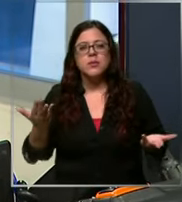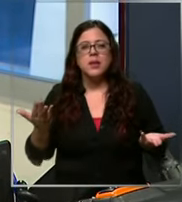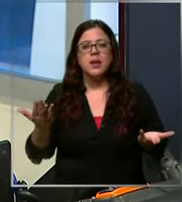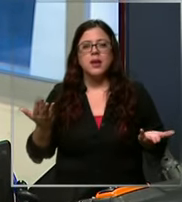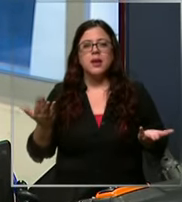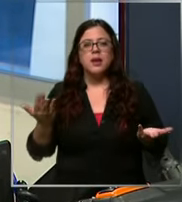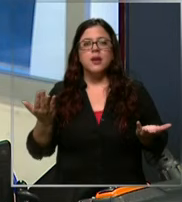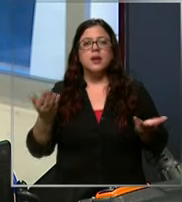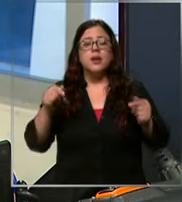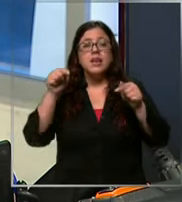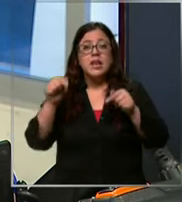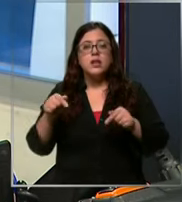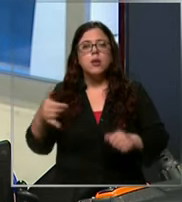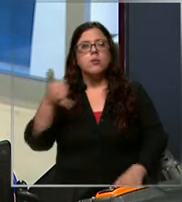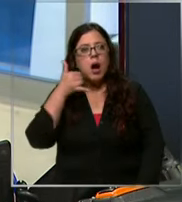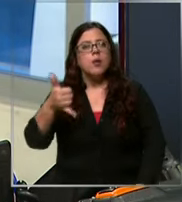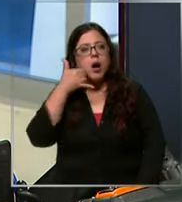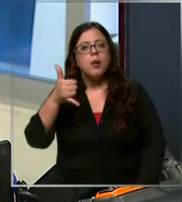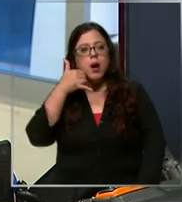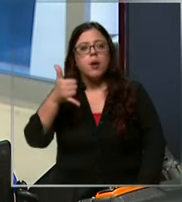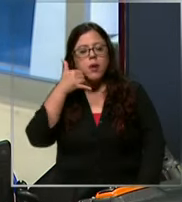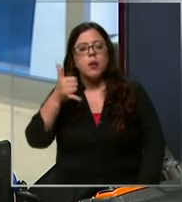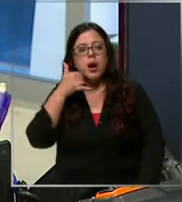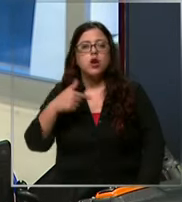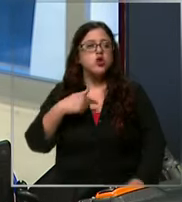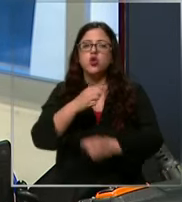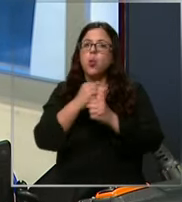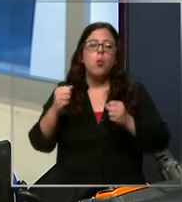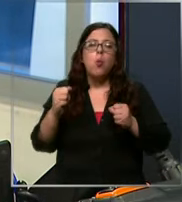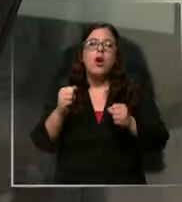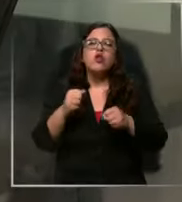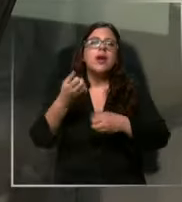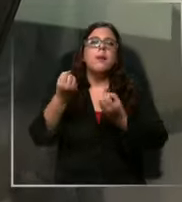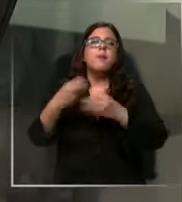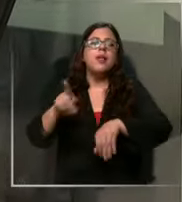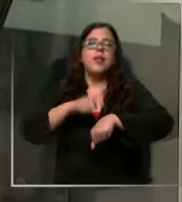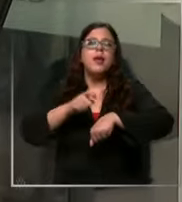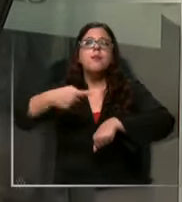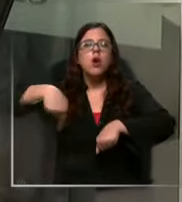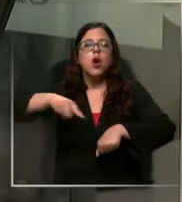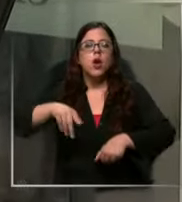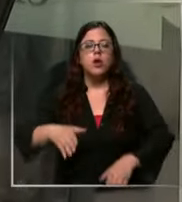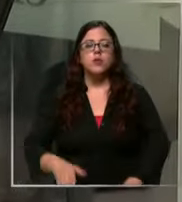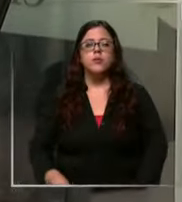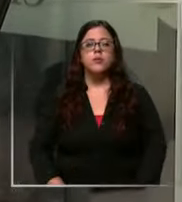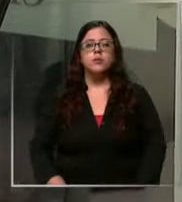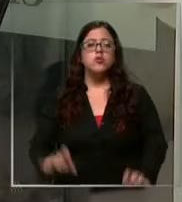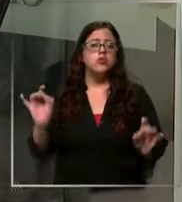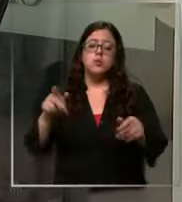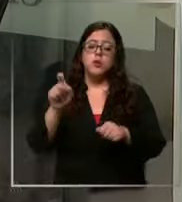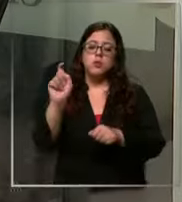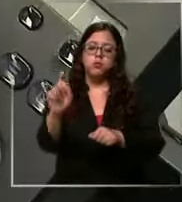deja de sonar el teléfono entonces no puedo estar perdiendo momentos con ell se corta la llamada y